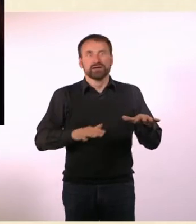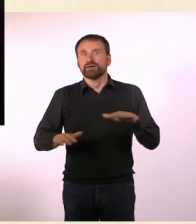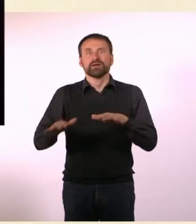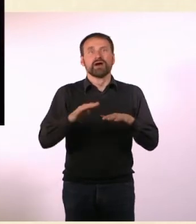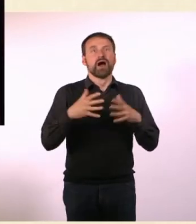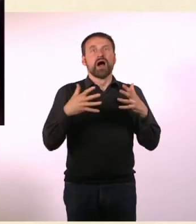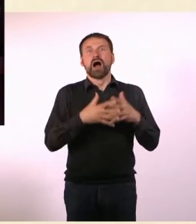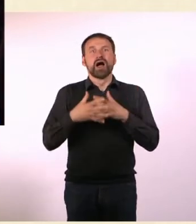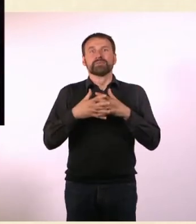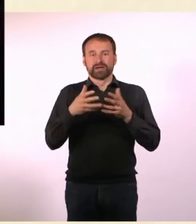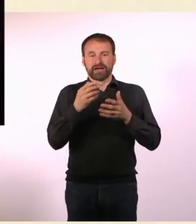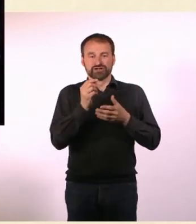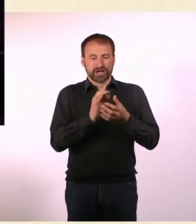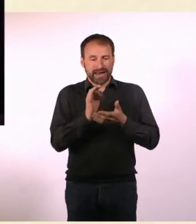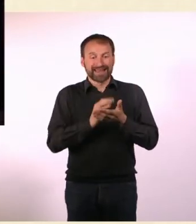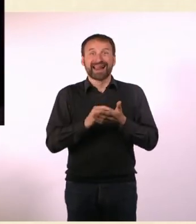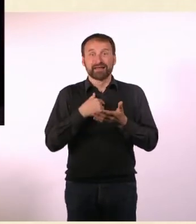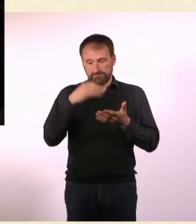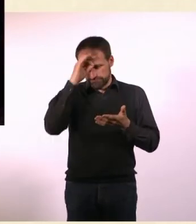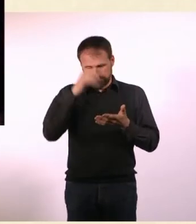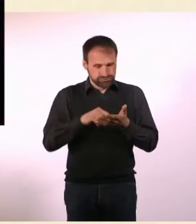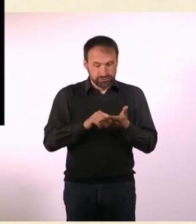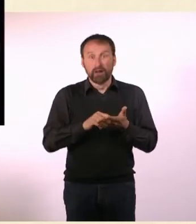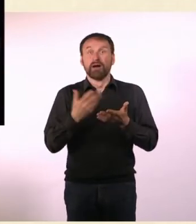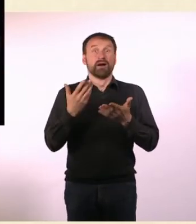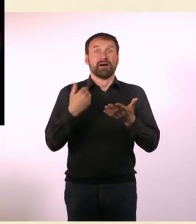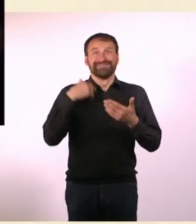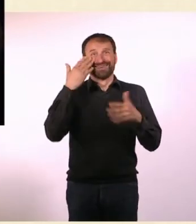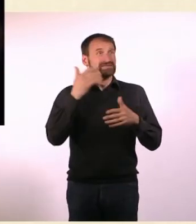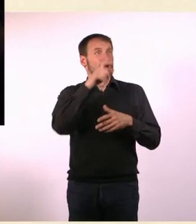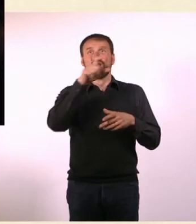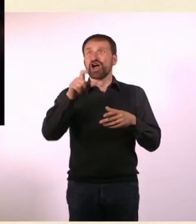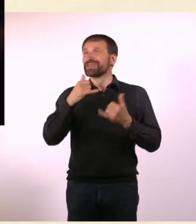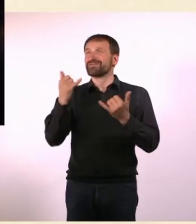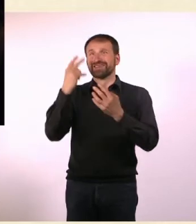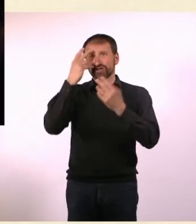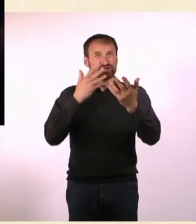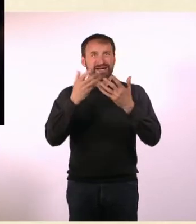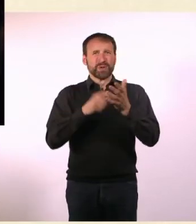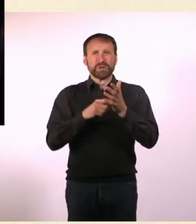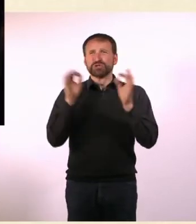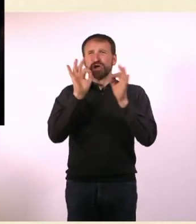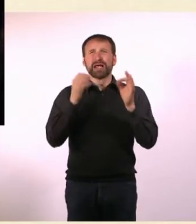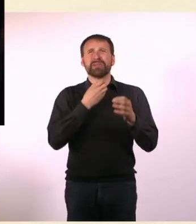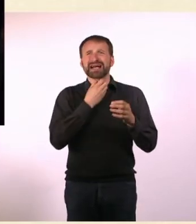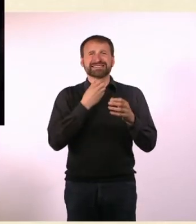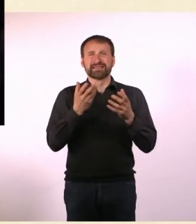ich kann mit amerikanischem Kleingeld nicht umgehen, habe Angst, dass ich die Leute nicht verstehe, weil die einen schlimmen Akzent haben.